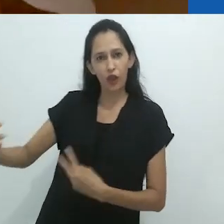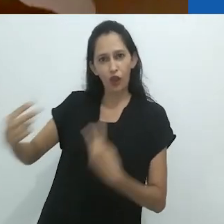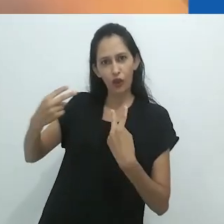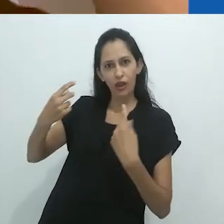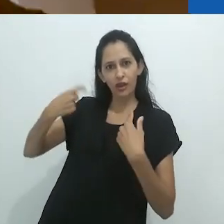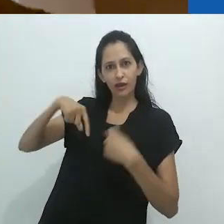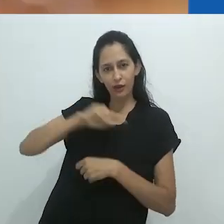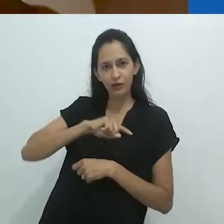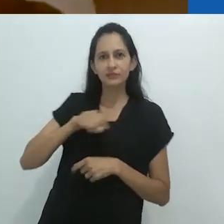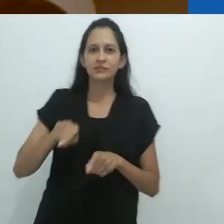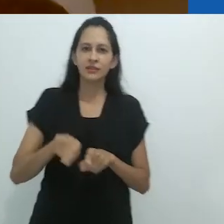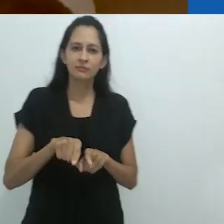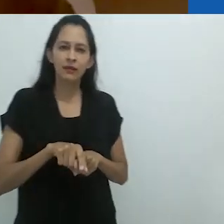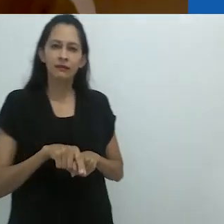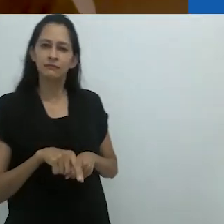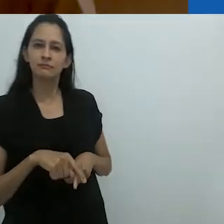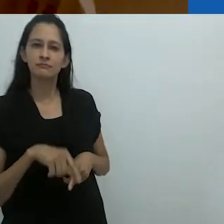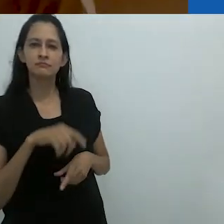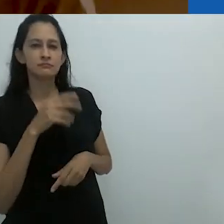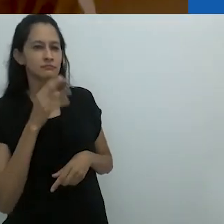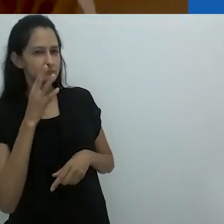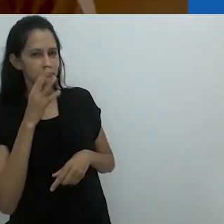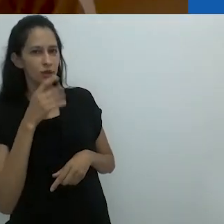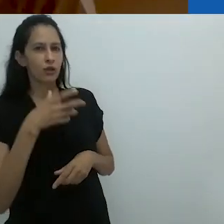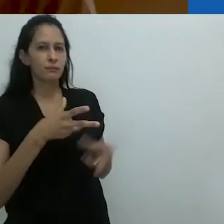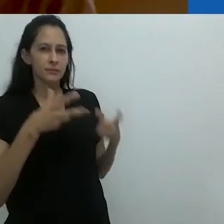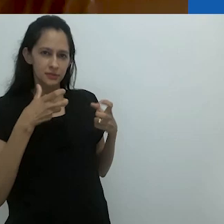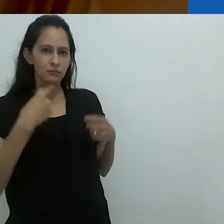os animais, quando nos veem, impõem sua visão animal sobre nós.